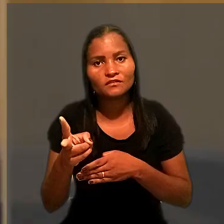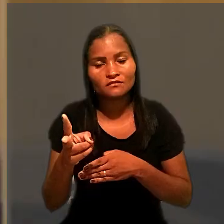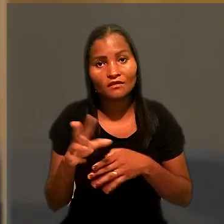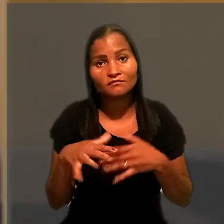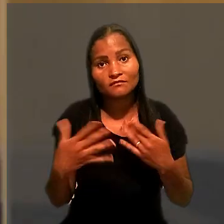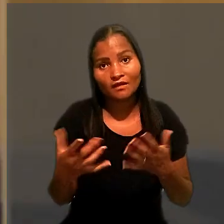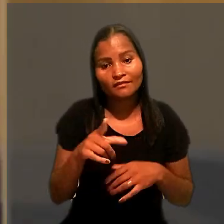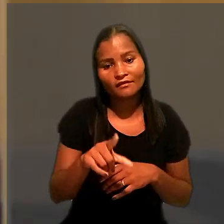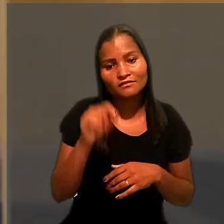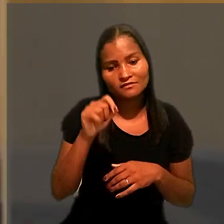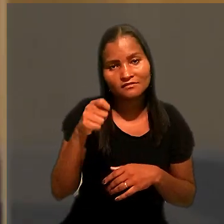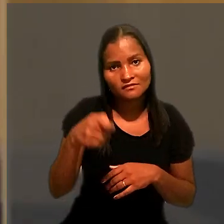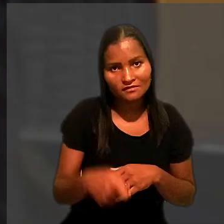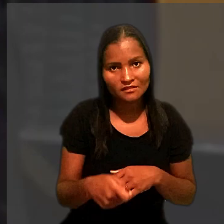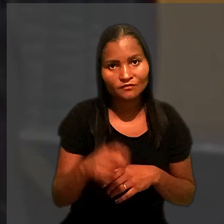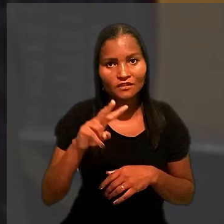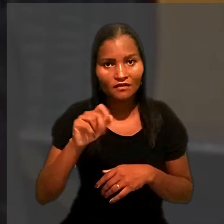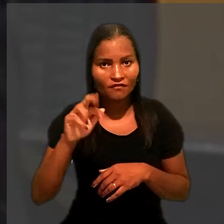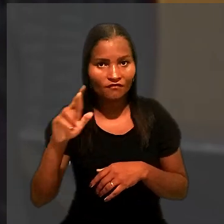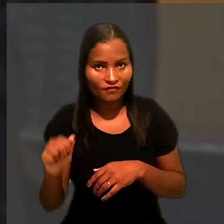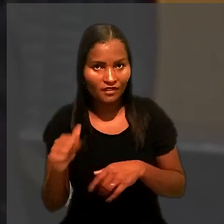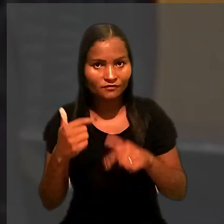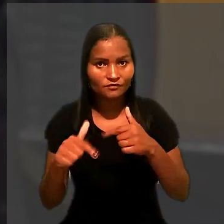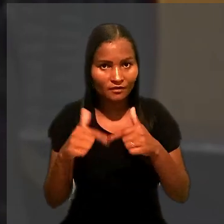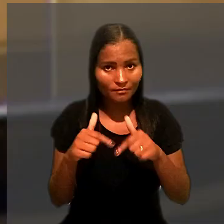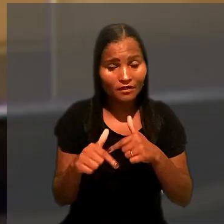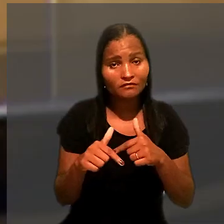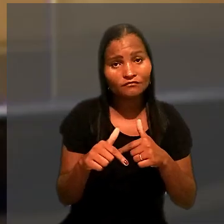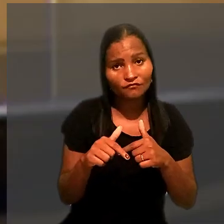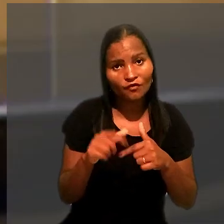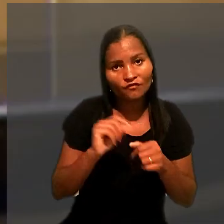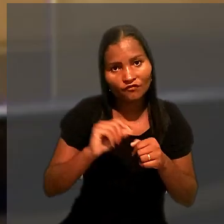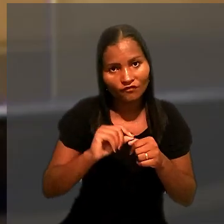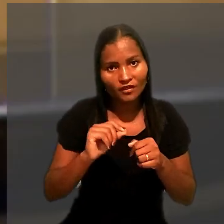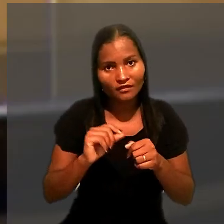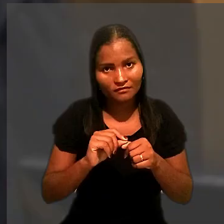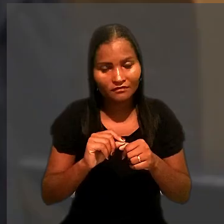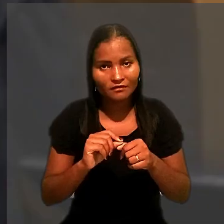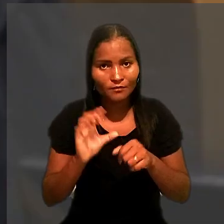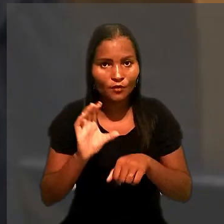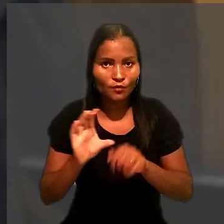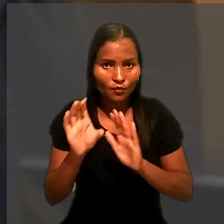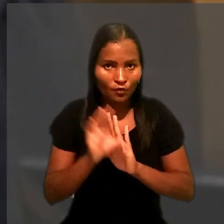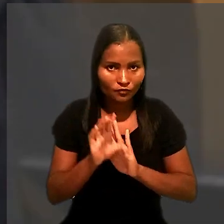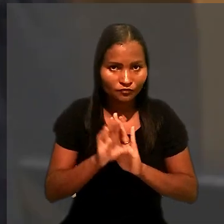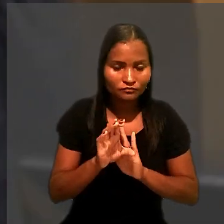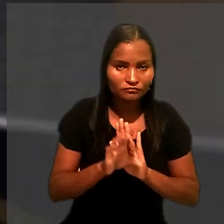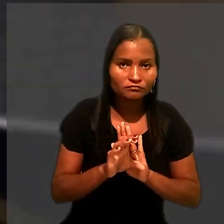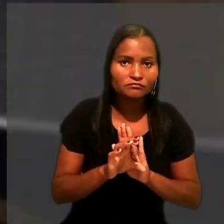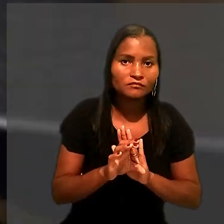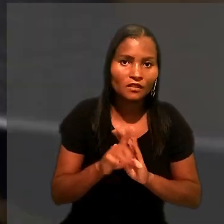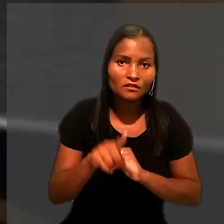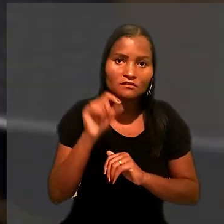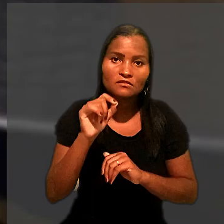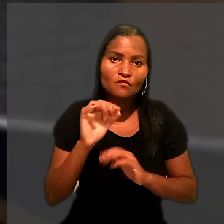E, no caso, a decisão da Vara do Trabalho foi proferida já na vigência do novo código. A decisão foi unânime.